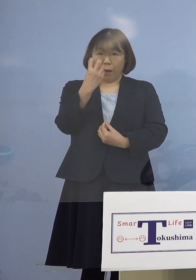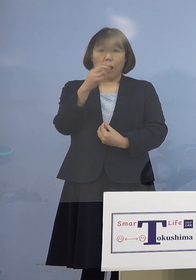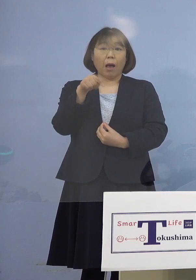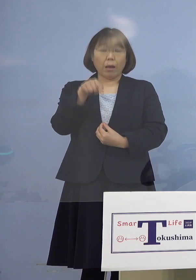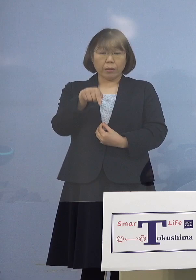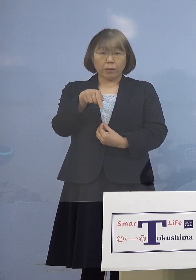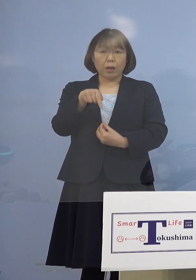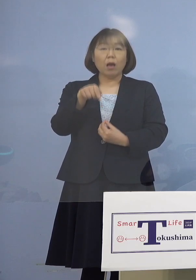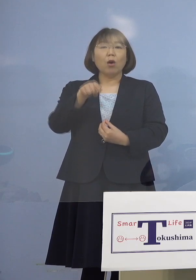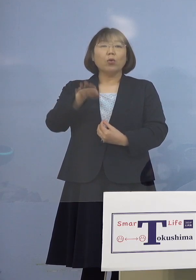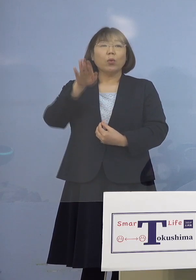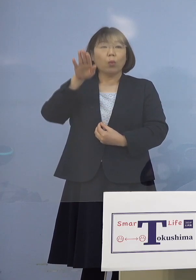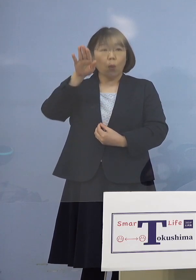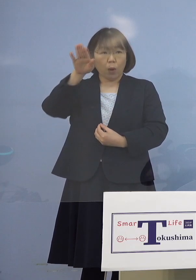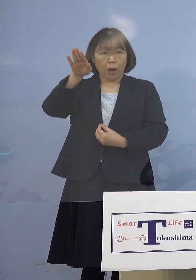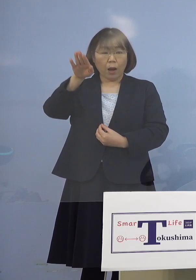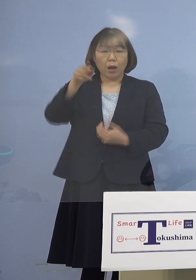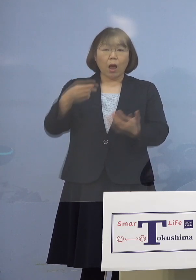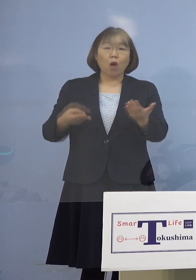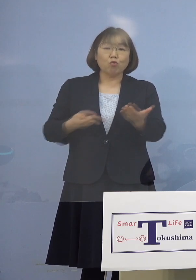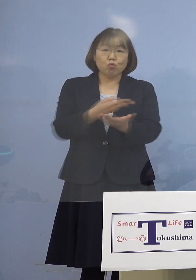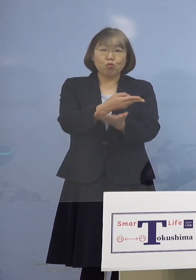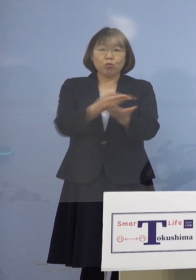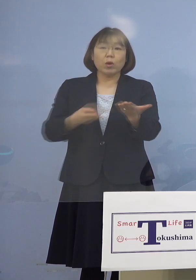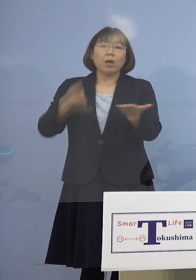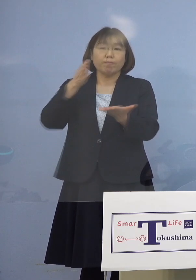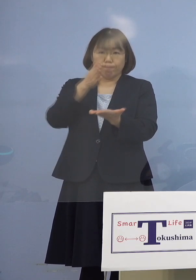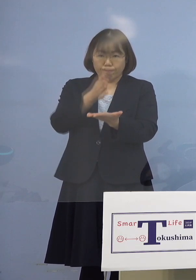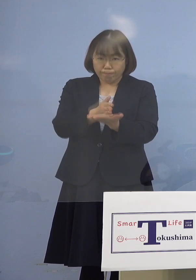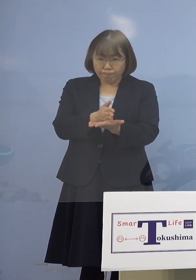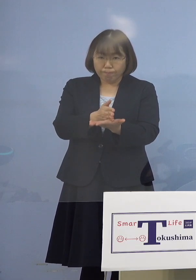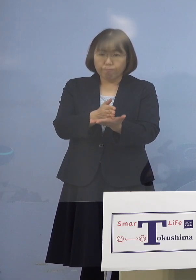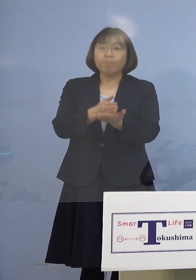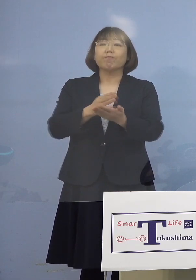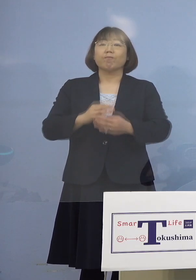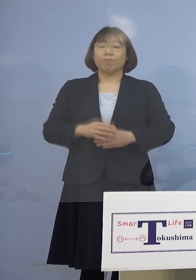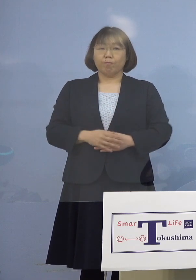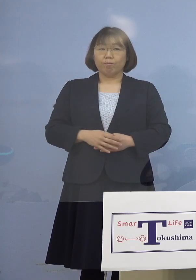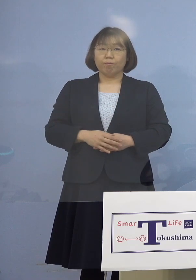その日から入退院の停止 休止ということになると同時に